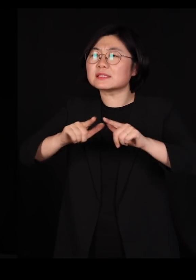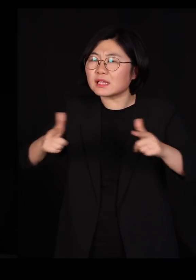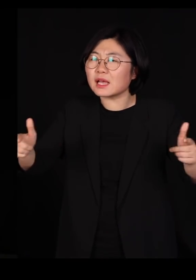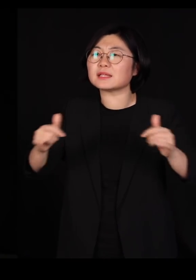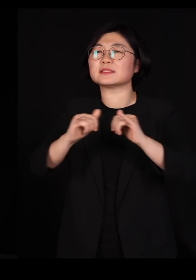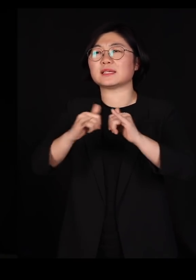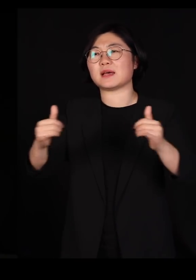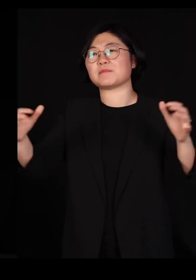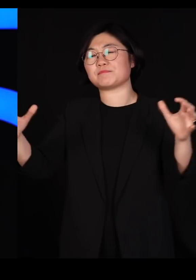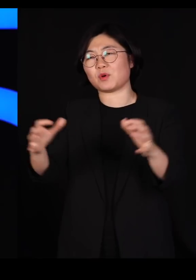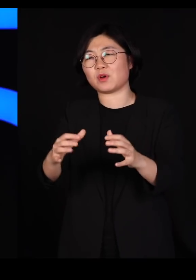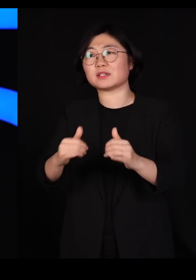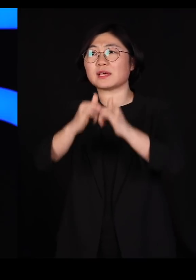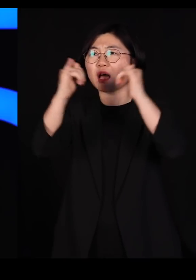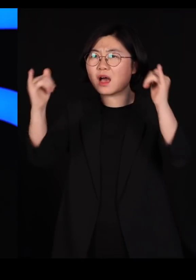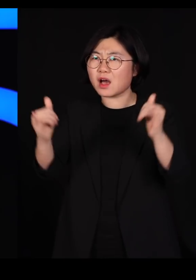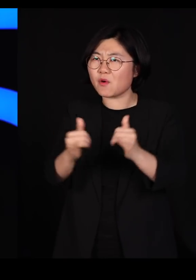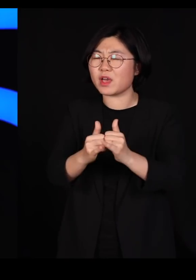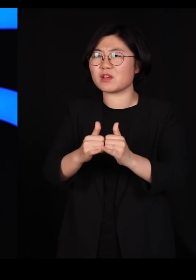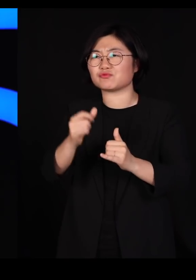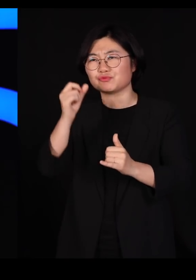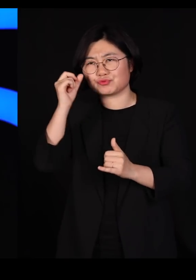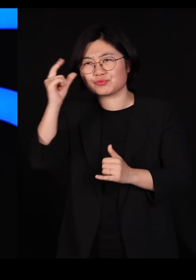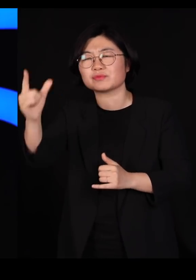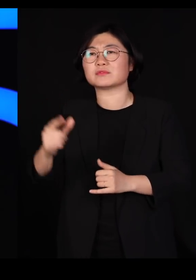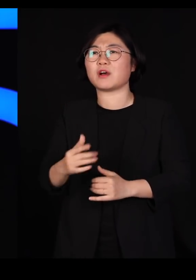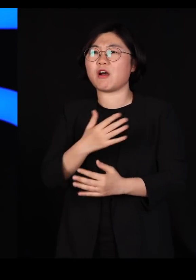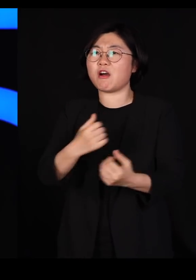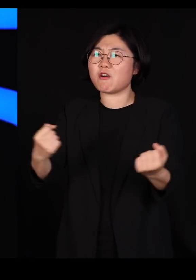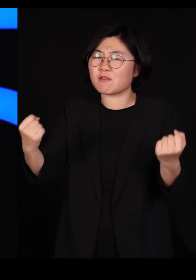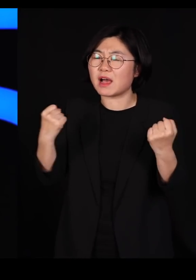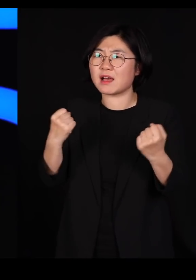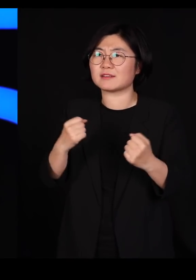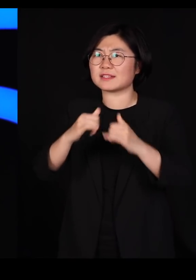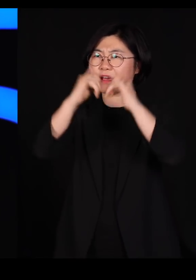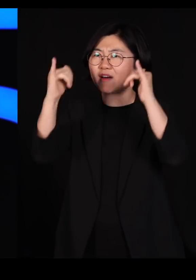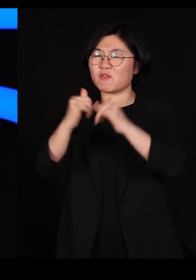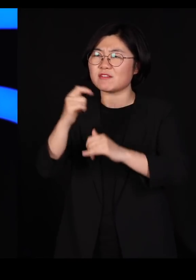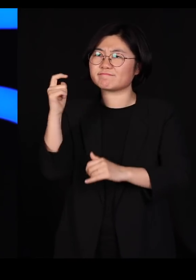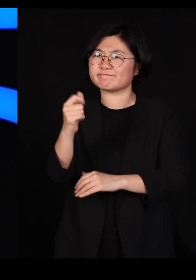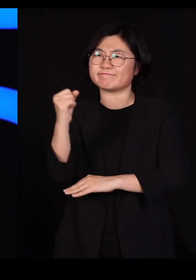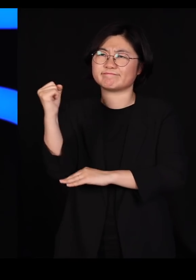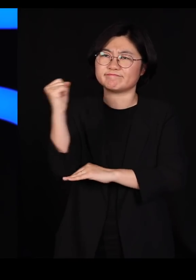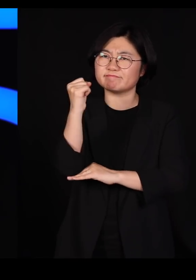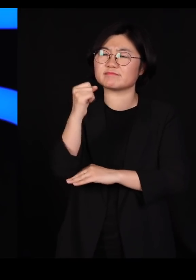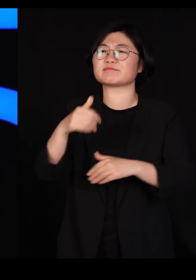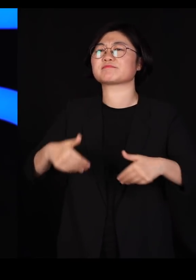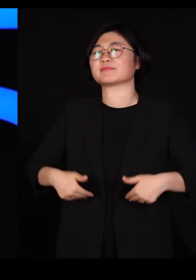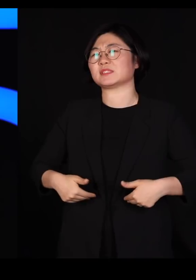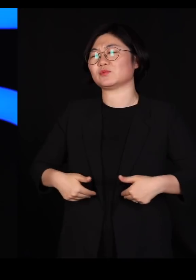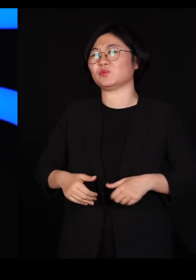그 사회가 훌륭하고 건강하고 튼튼한 사회가 되는 겁니다 트뤼도 총리님은